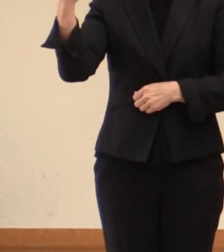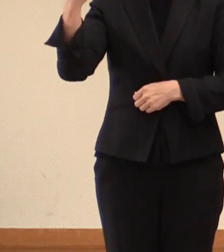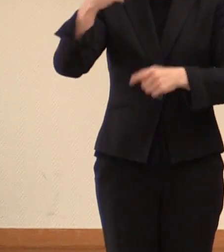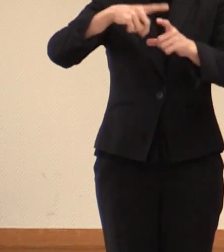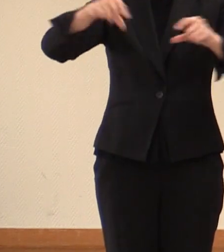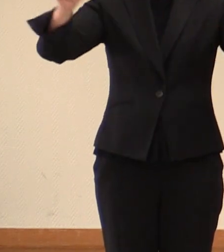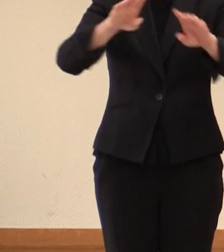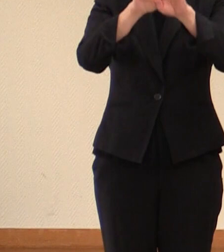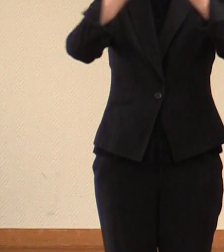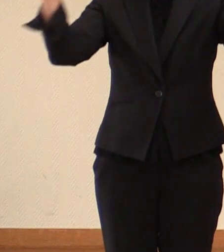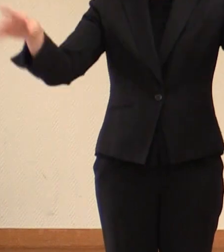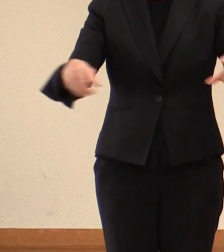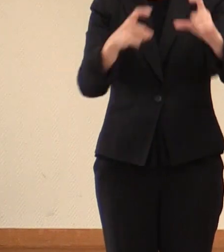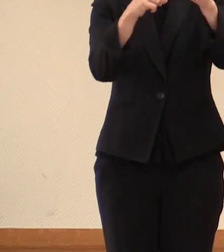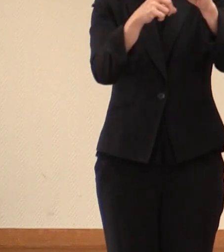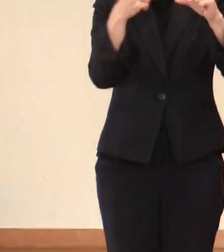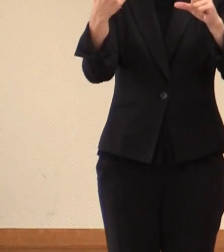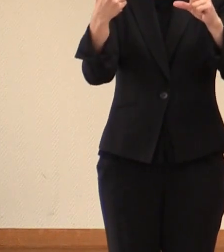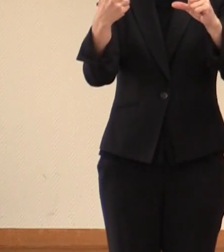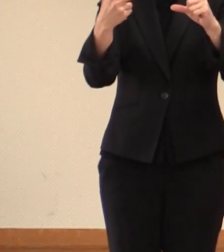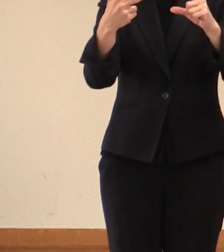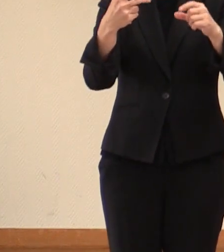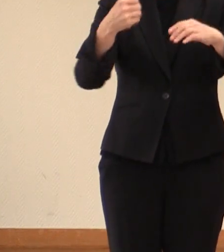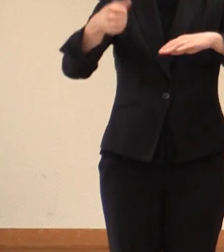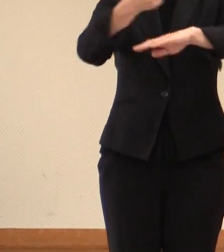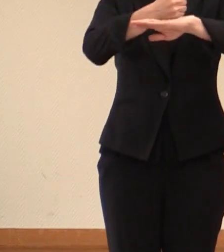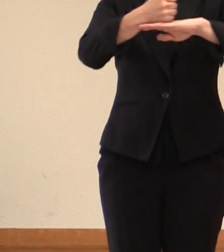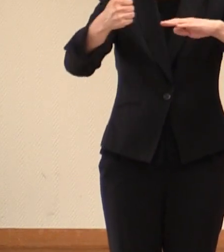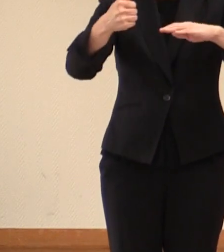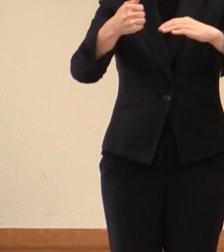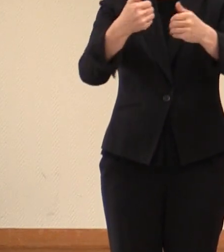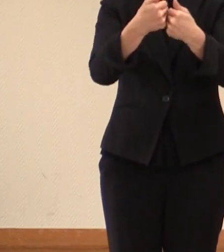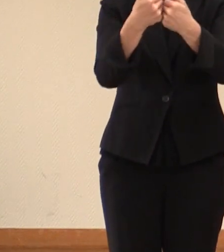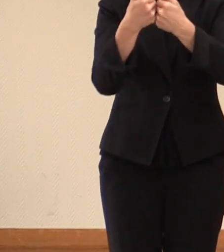G7サミット 広島サミットにおいて